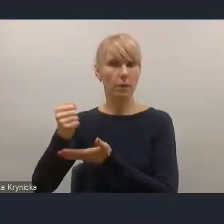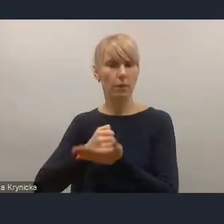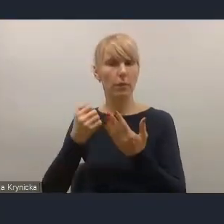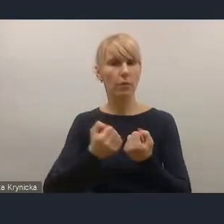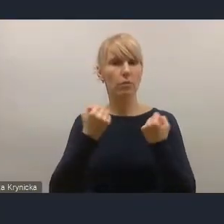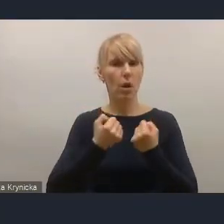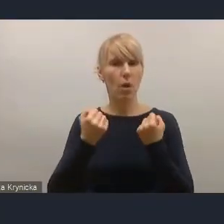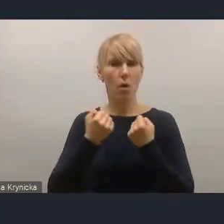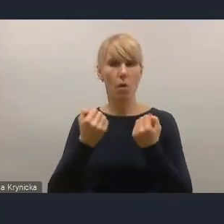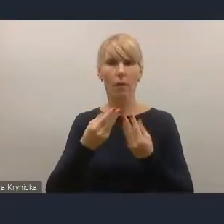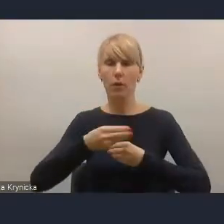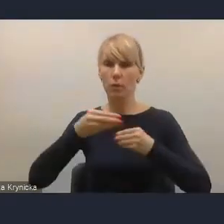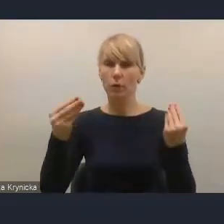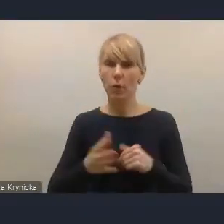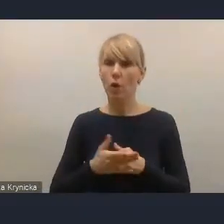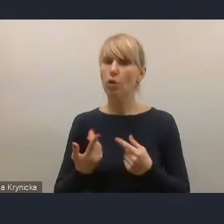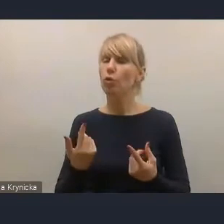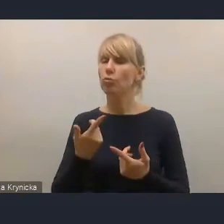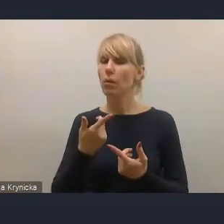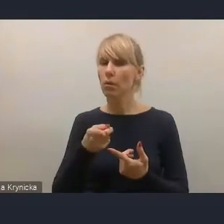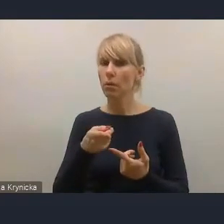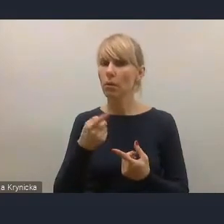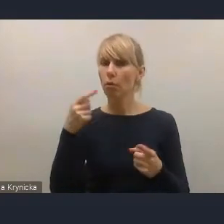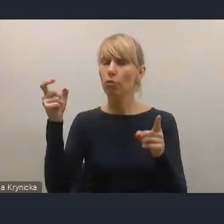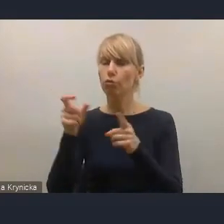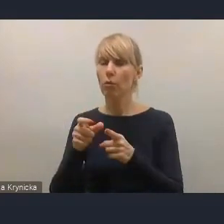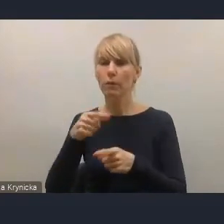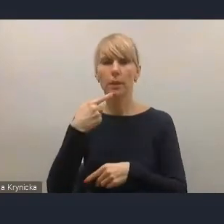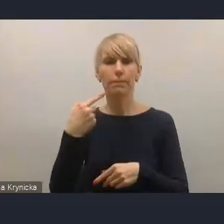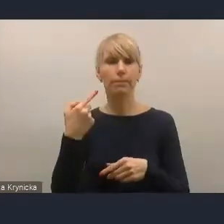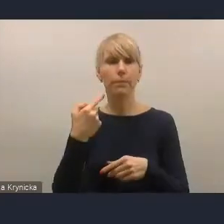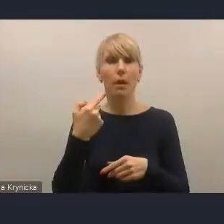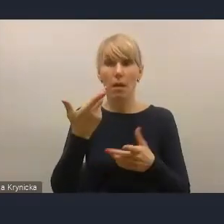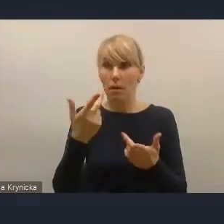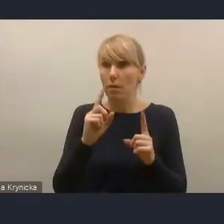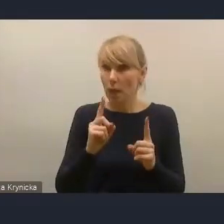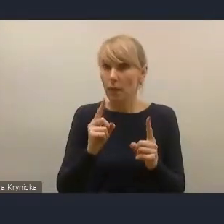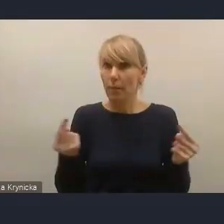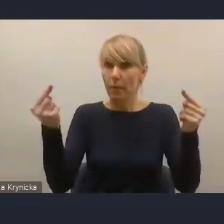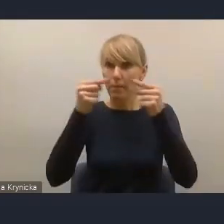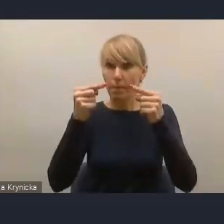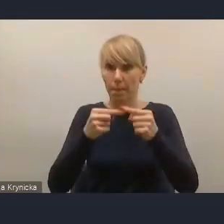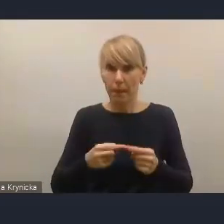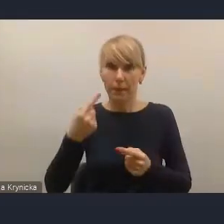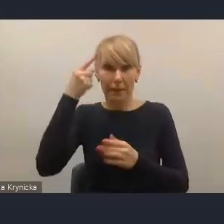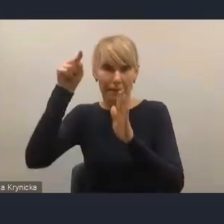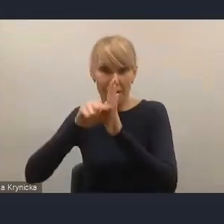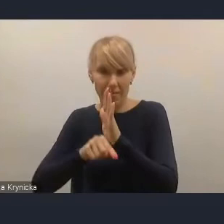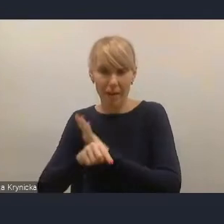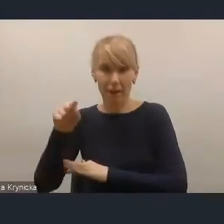to są dosłowne cytaty ze strategii odpowiedzialnego rozwoju. I my uważamy, że należy je po prostu przypomnieć.